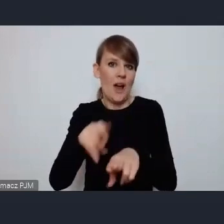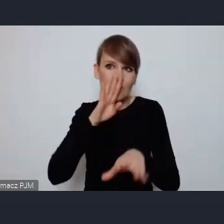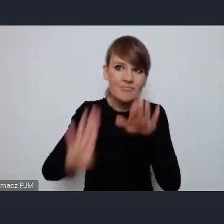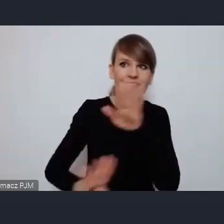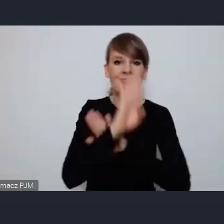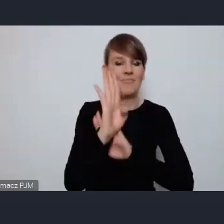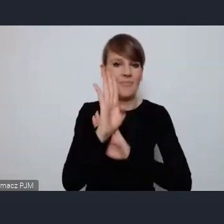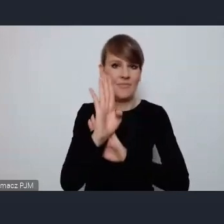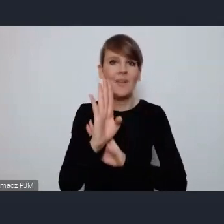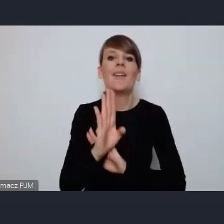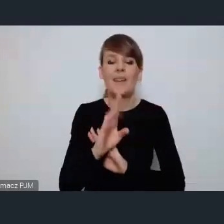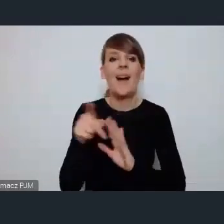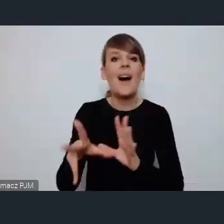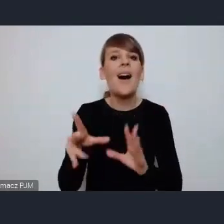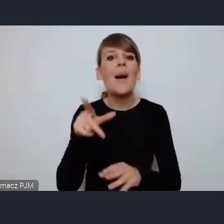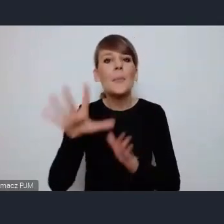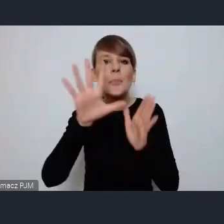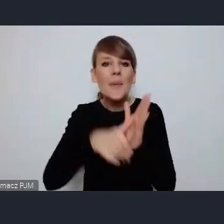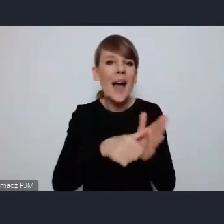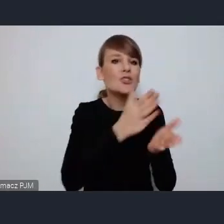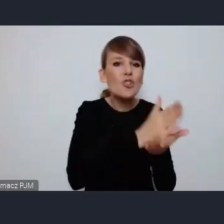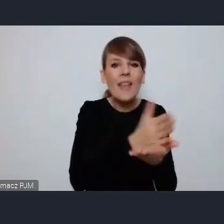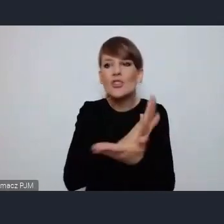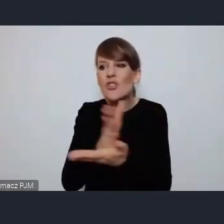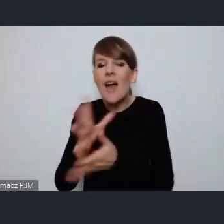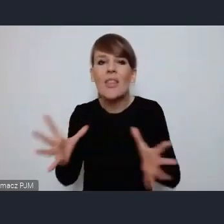suma potencjału miast średniej wielkości jest imponująca